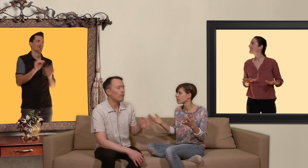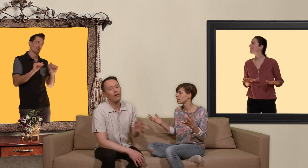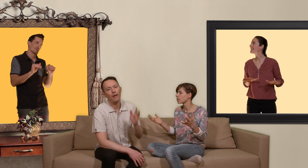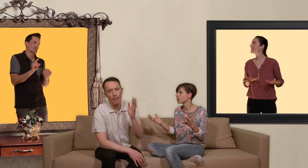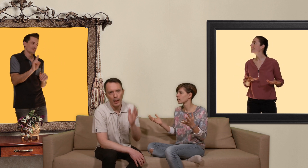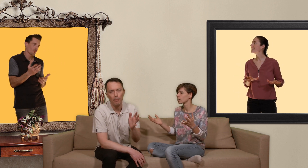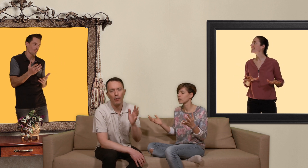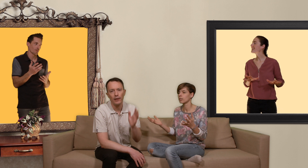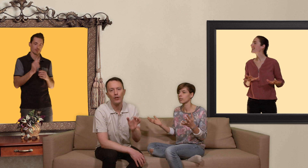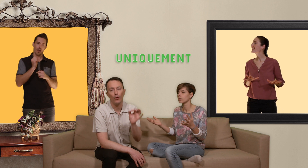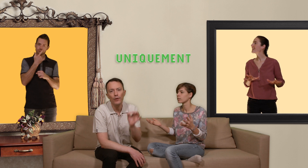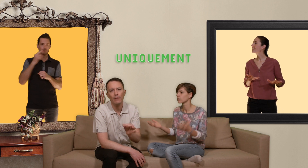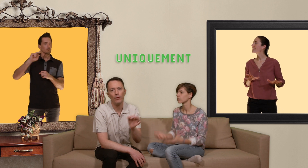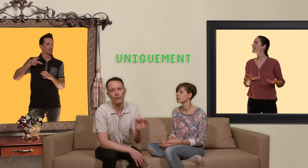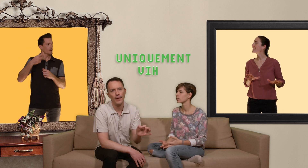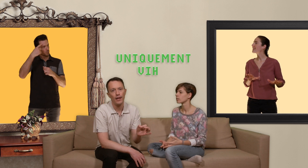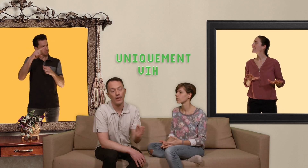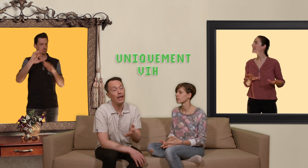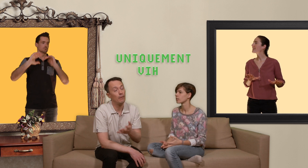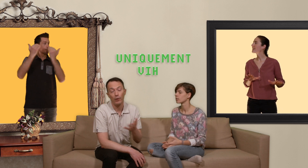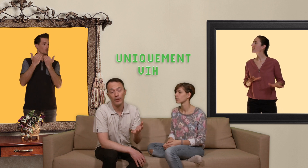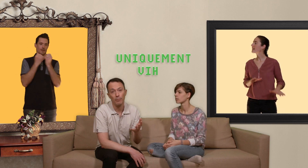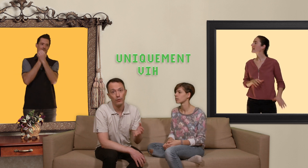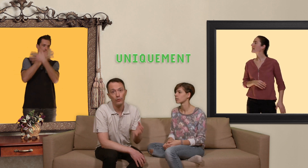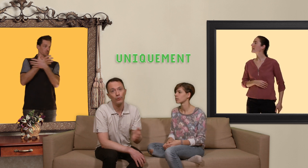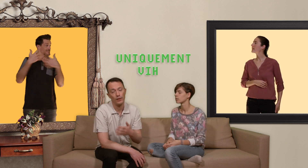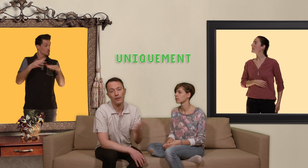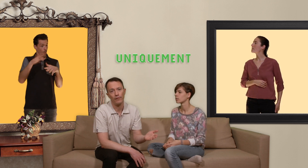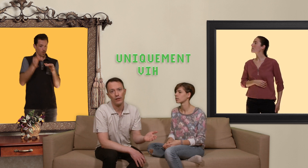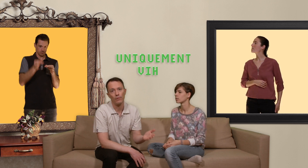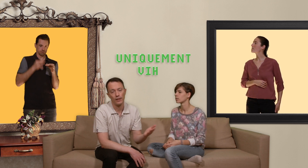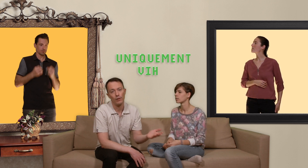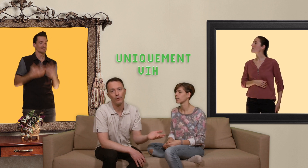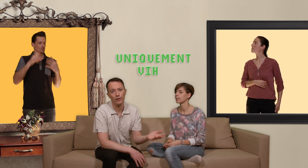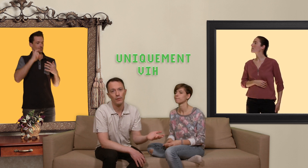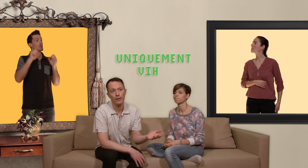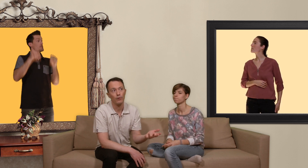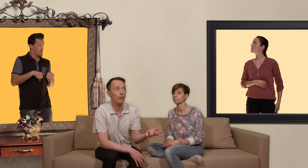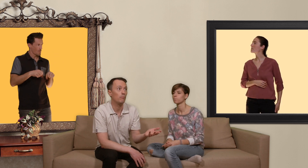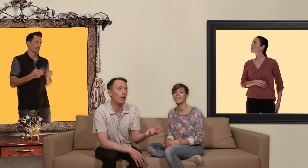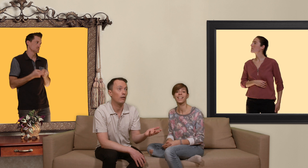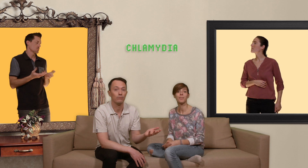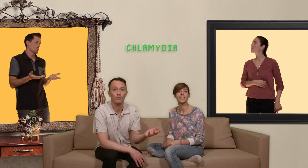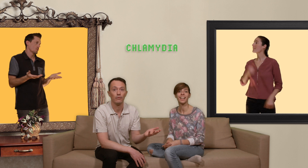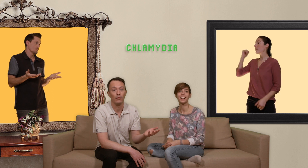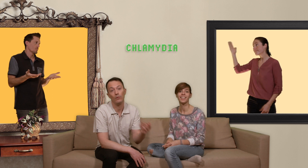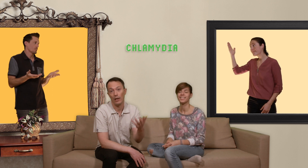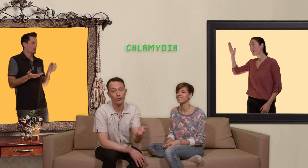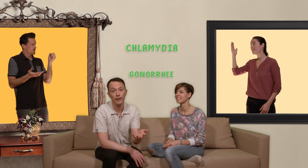que la PrEP protège uniquement du vih elle ne protège pas du tout des autres infections sexuellement transmissibles comme la chlamydia ou la gonorrhée, la